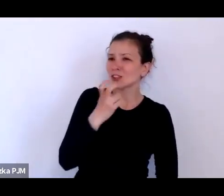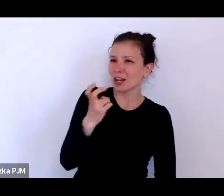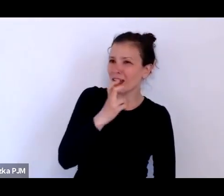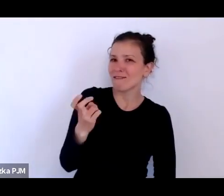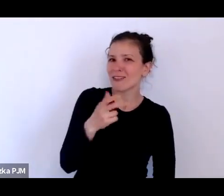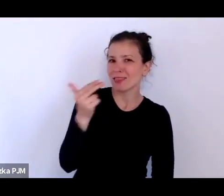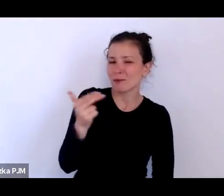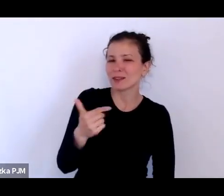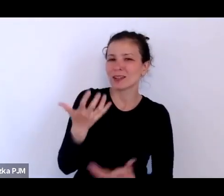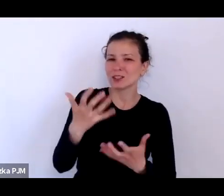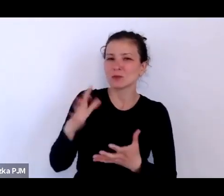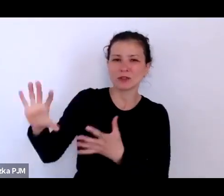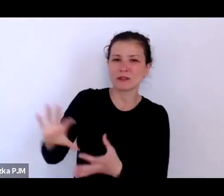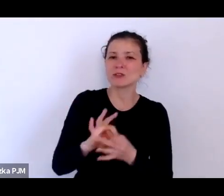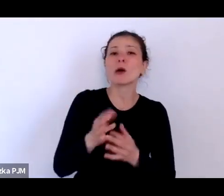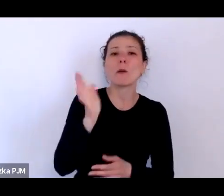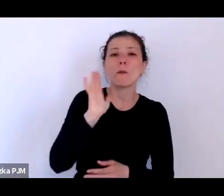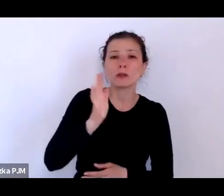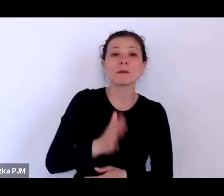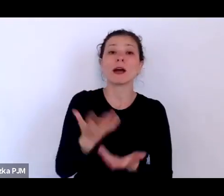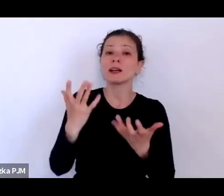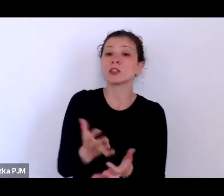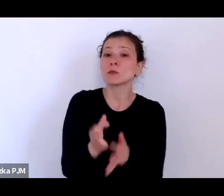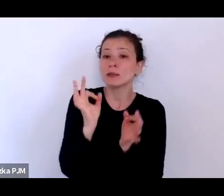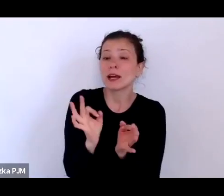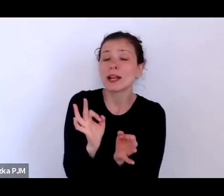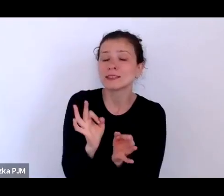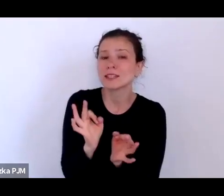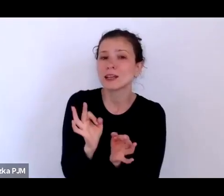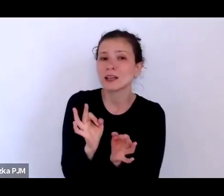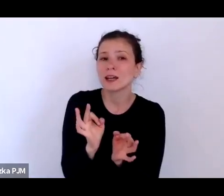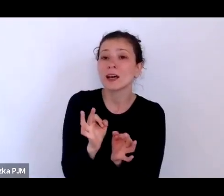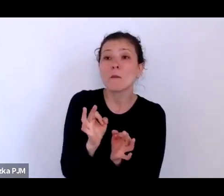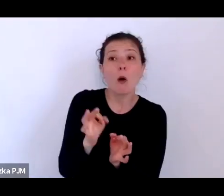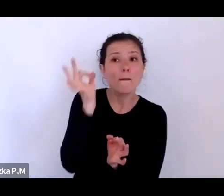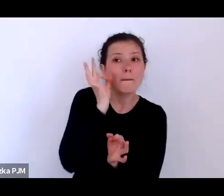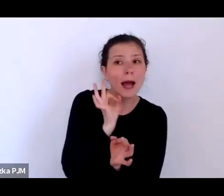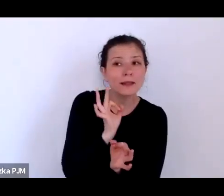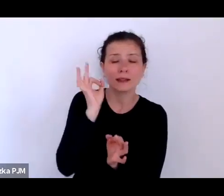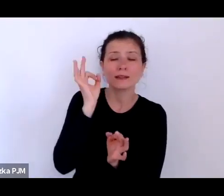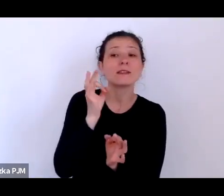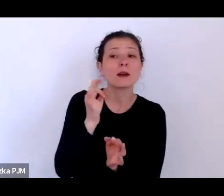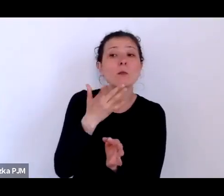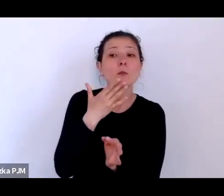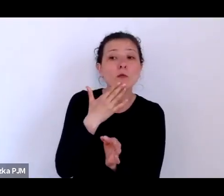Ale chciałabym, żebyśmy się tutaj zatrzymały na chwilkę bo Pani wspomniała o tym problemie społecznym.